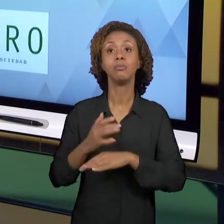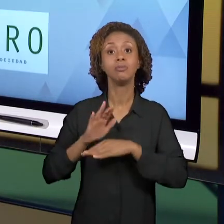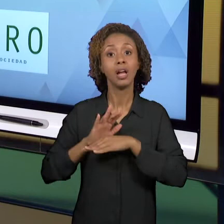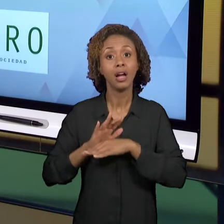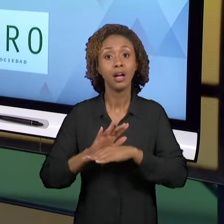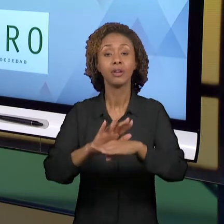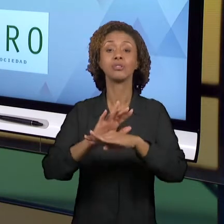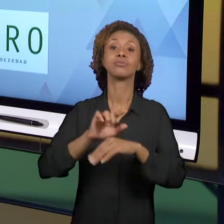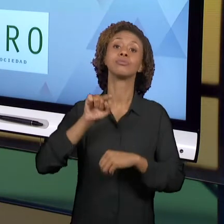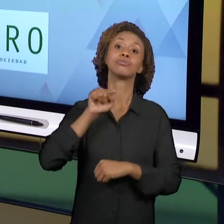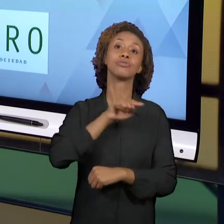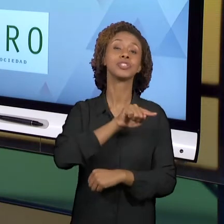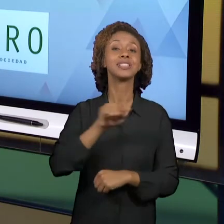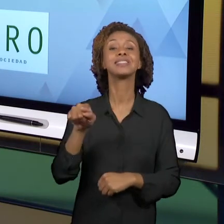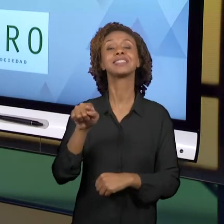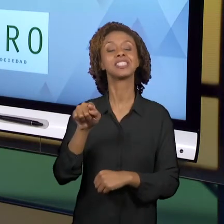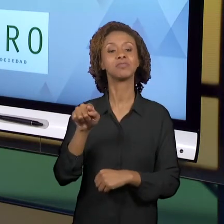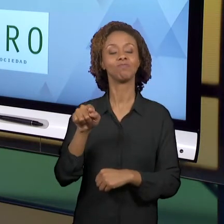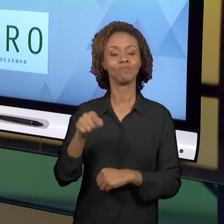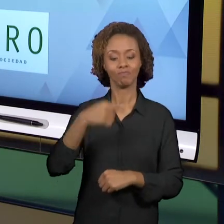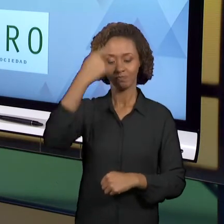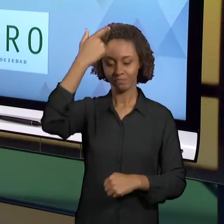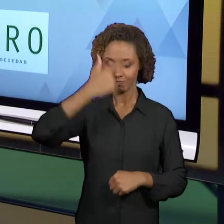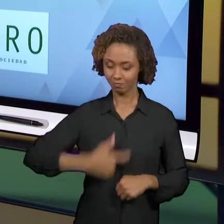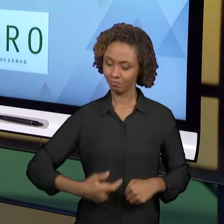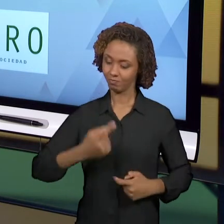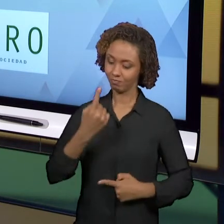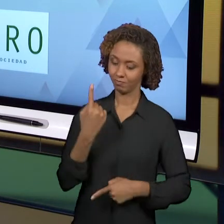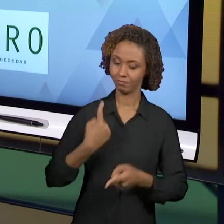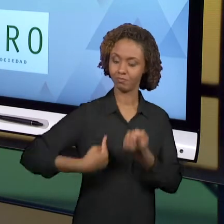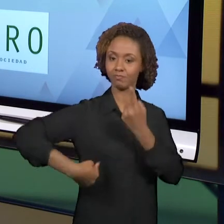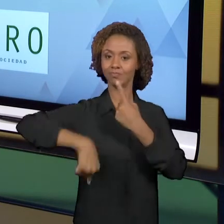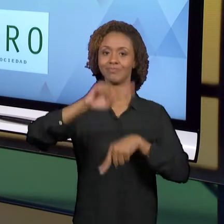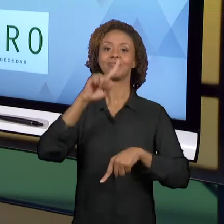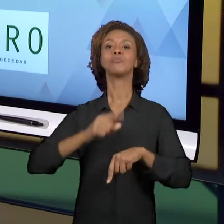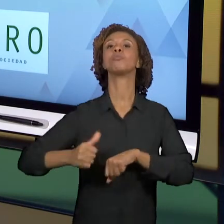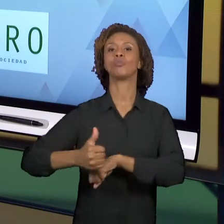UM PROFISSIONAL DA EDUCAÇÃO. E PARA ACABAR ESSA